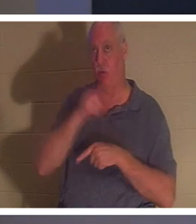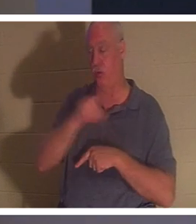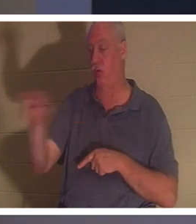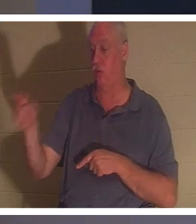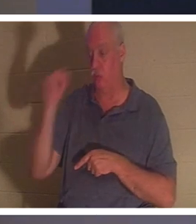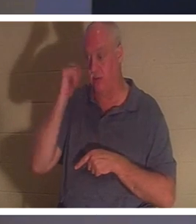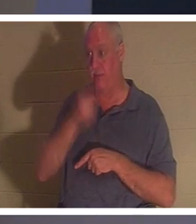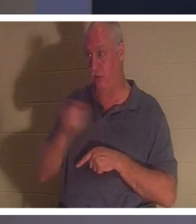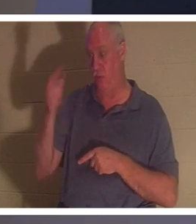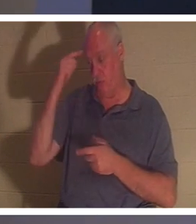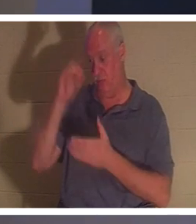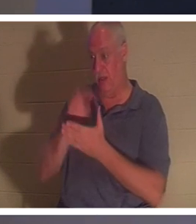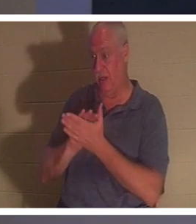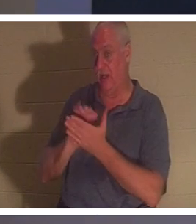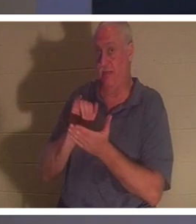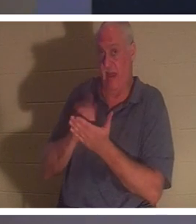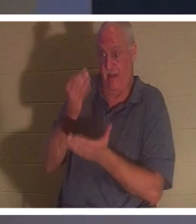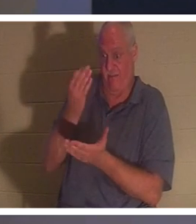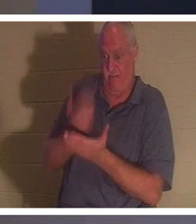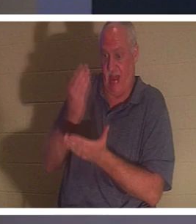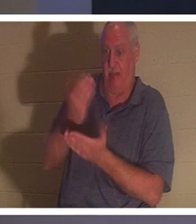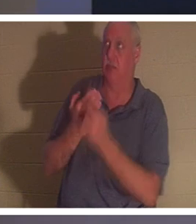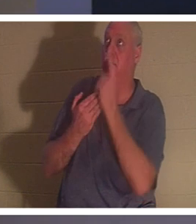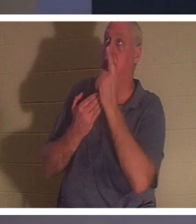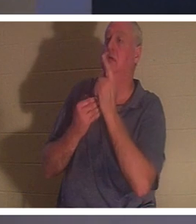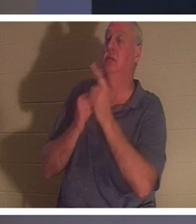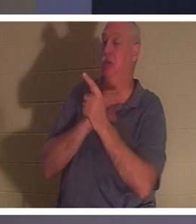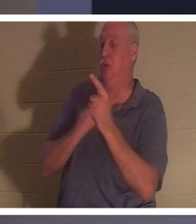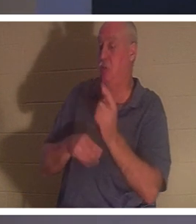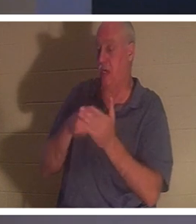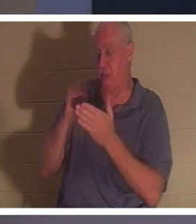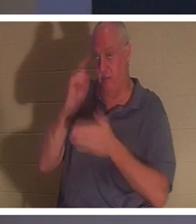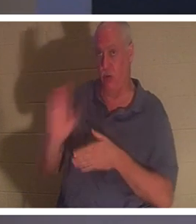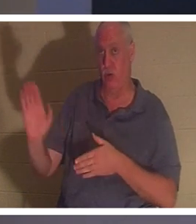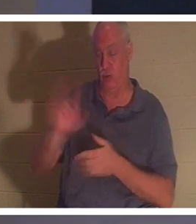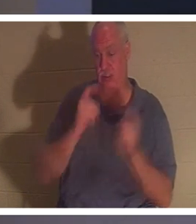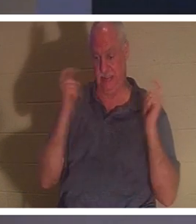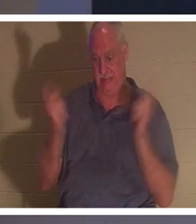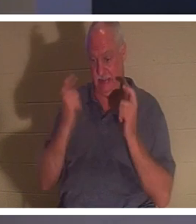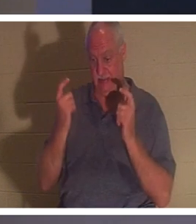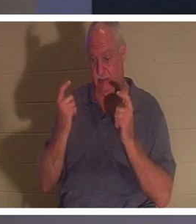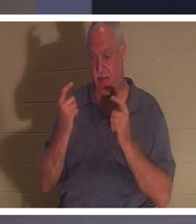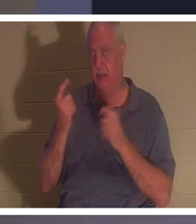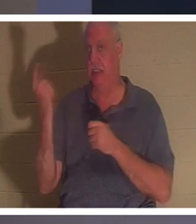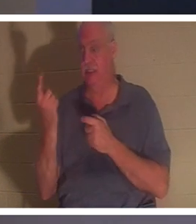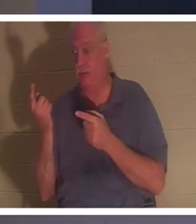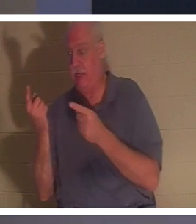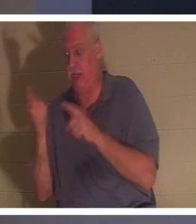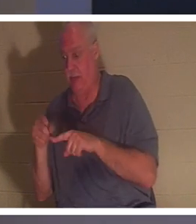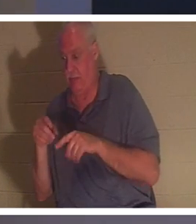당신의 영 안에서 어떤 일이 일어납니다.